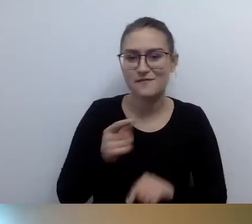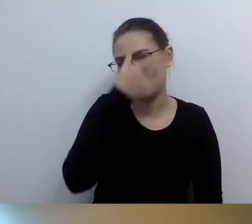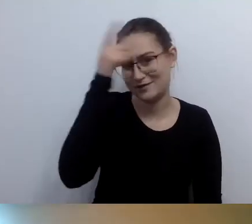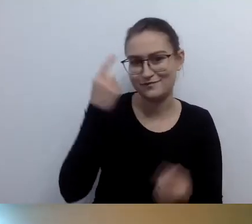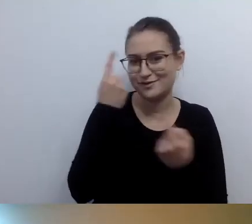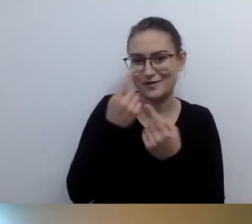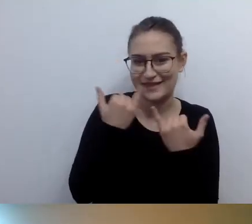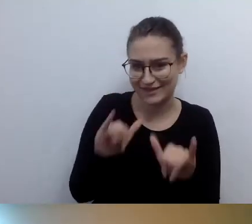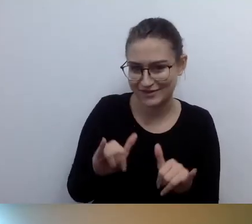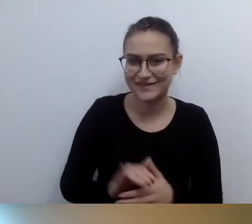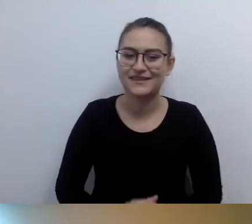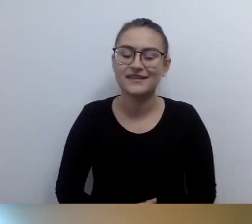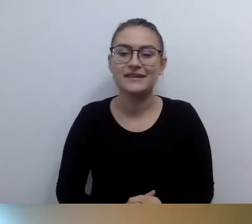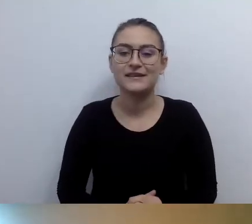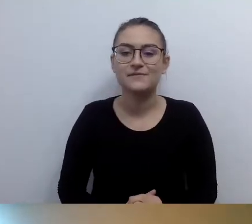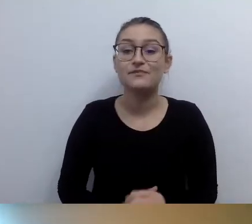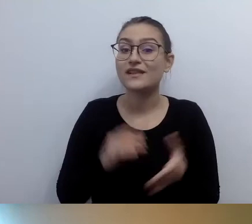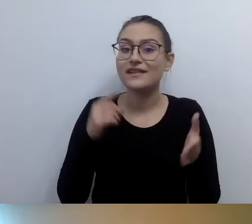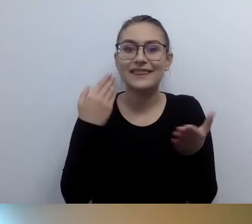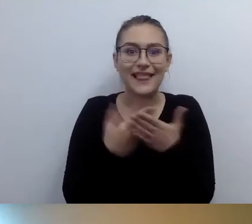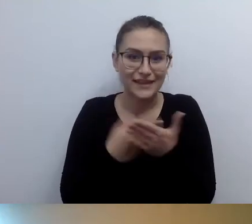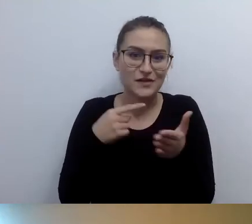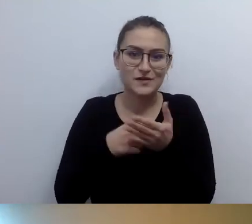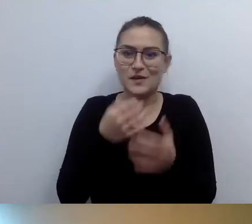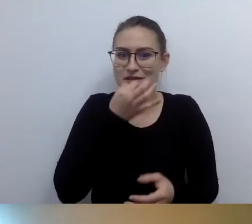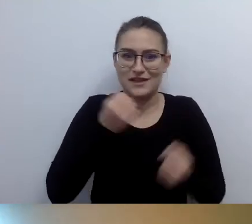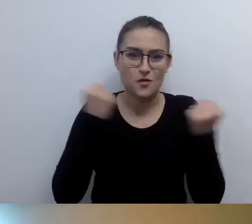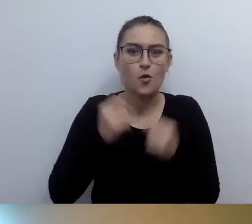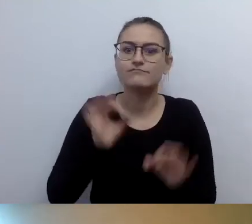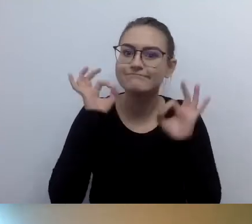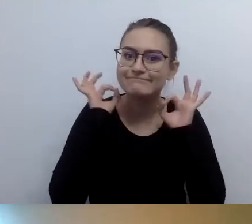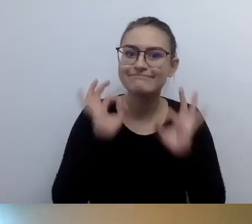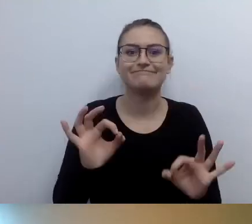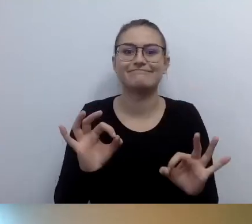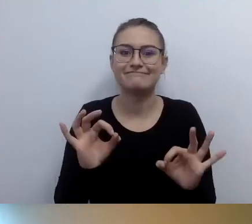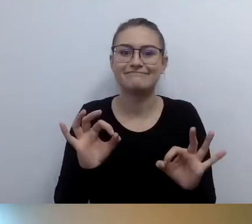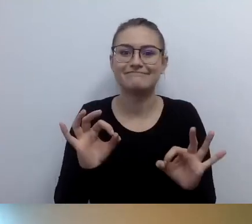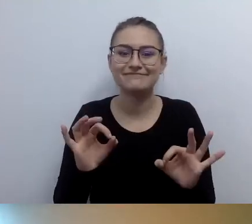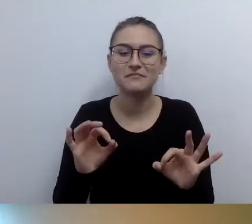Możemy zwrócić uwagę na kolejną kalkę myślową, która istnieje w naszym społeczeństwie.